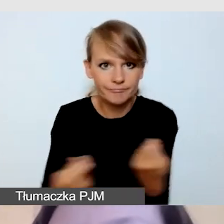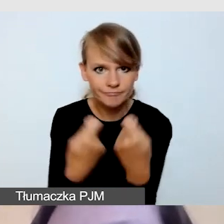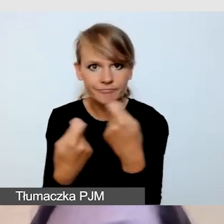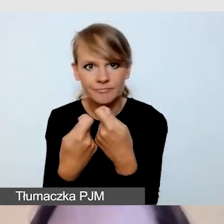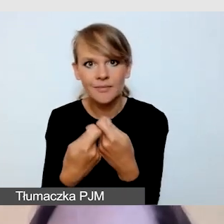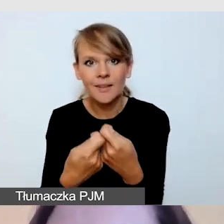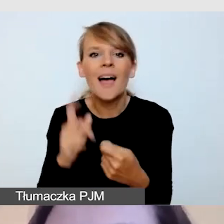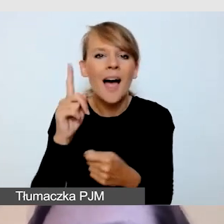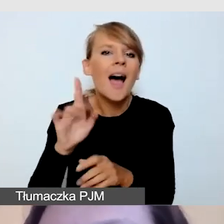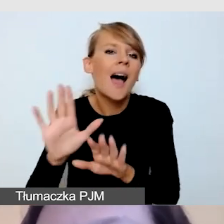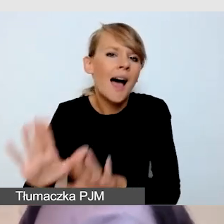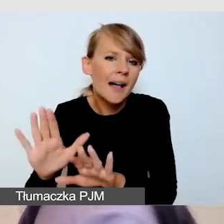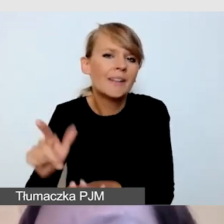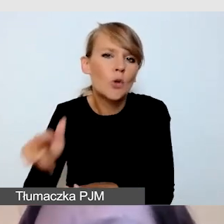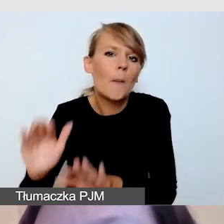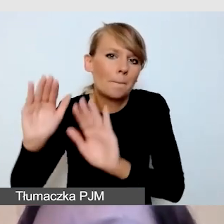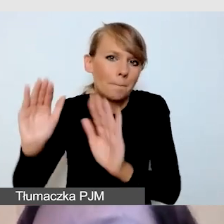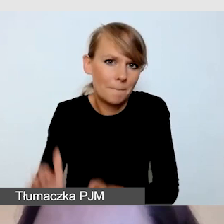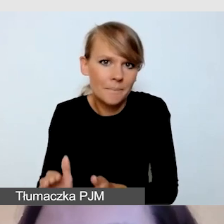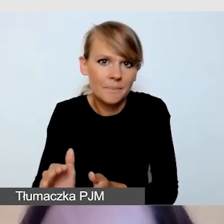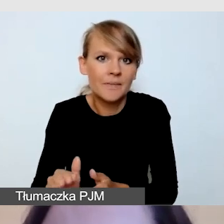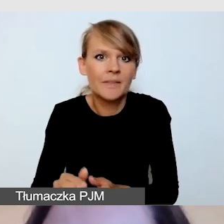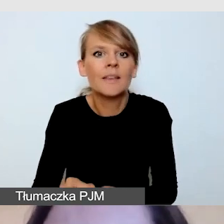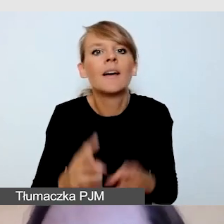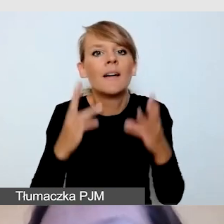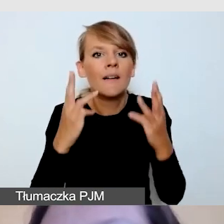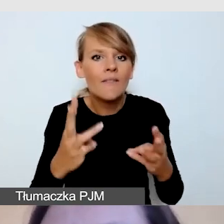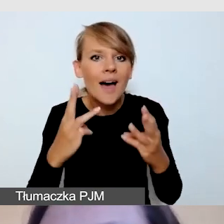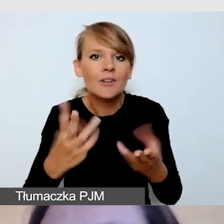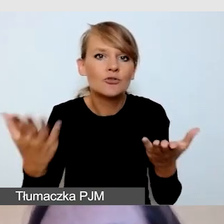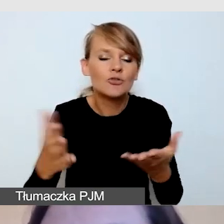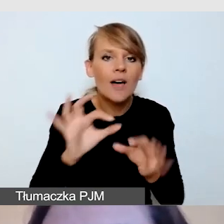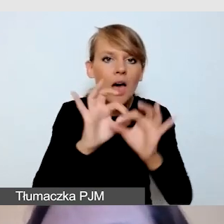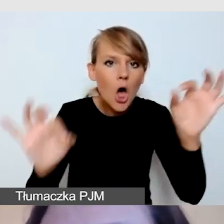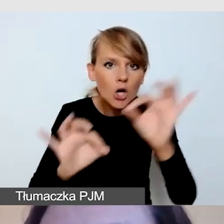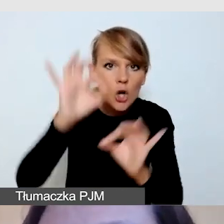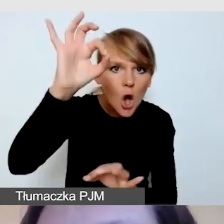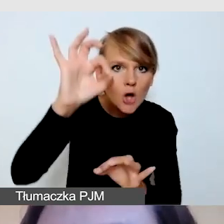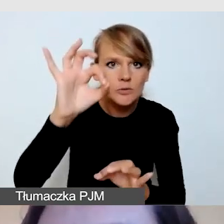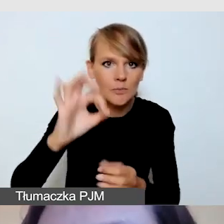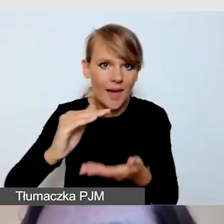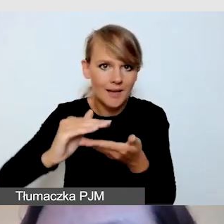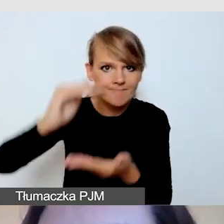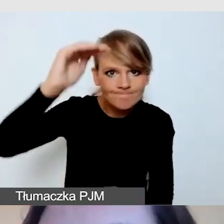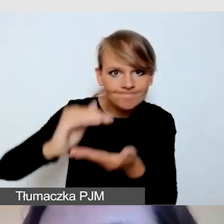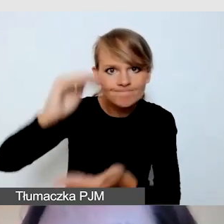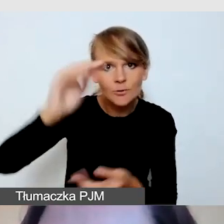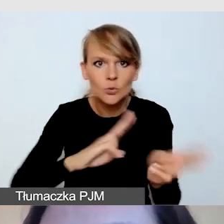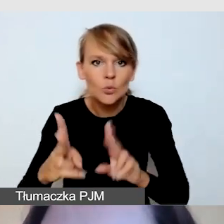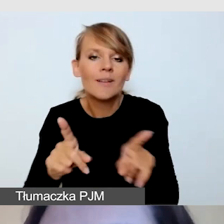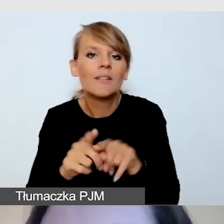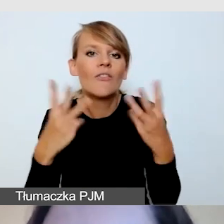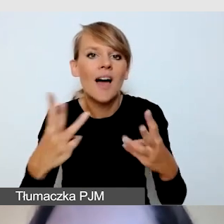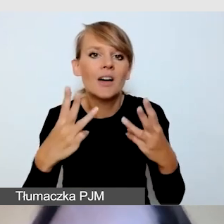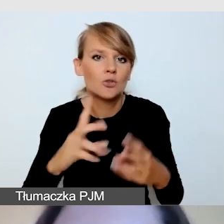niż sama sylwetka, rozmiar tłumacza i ubiór tłumacza.